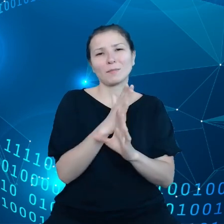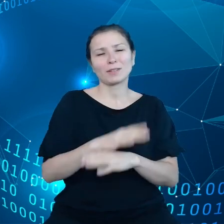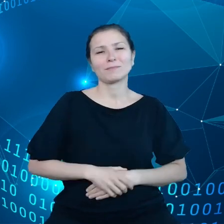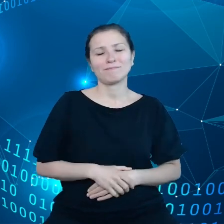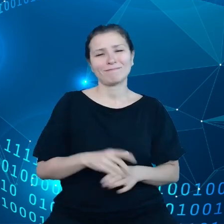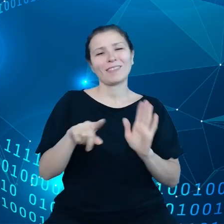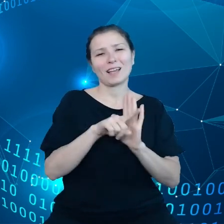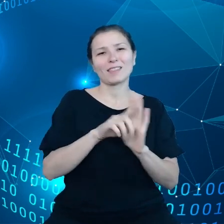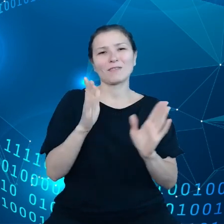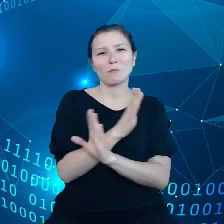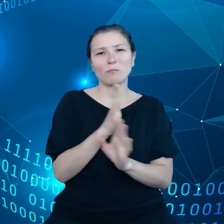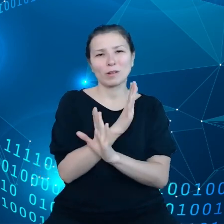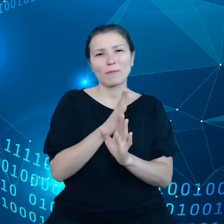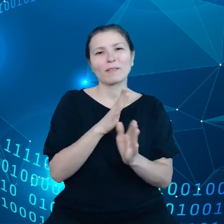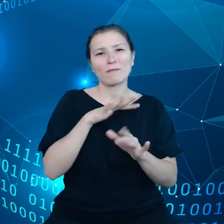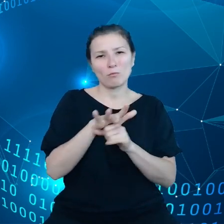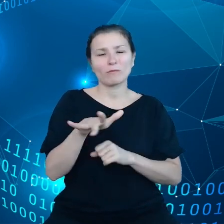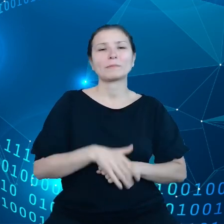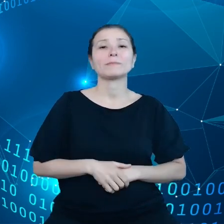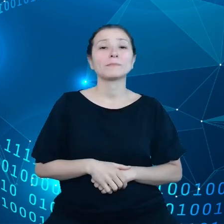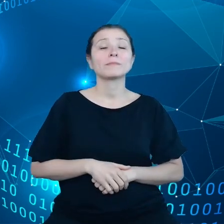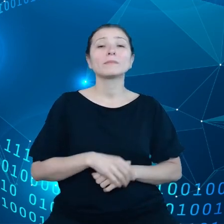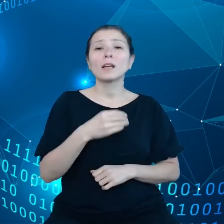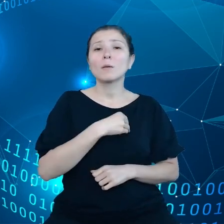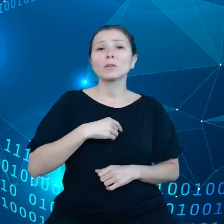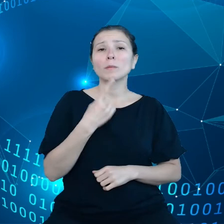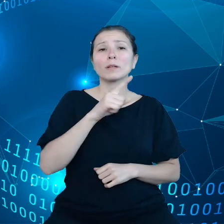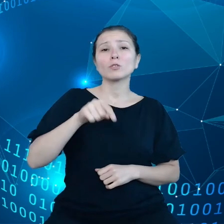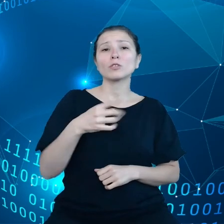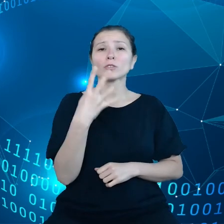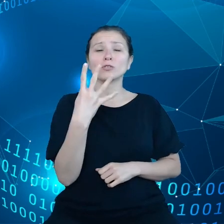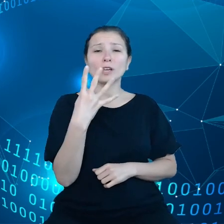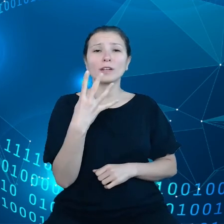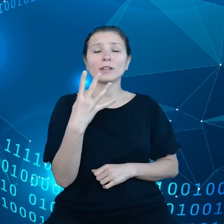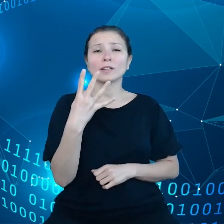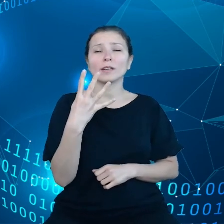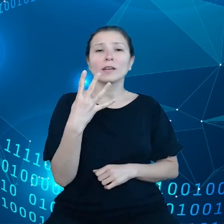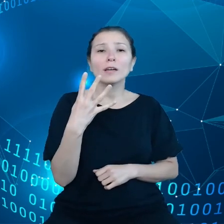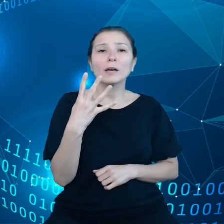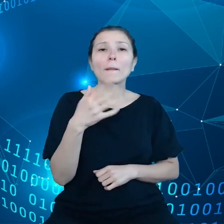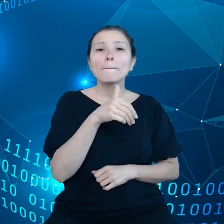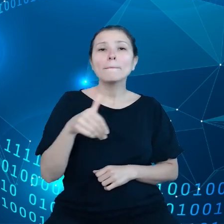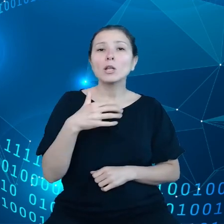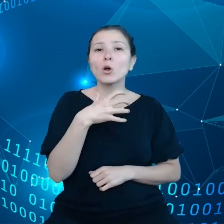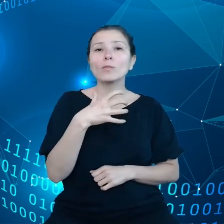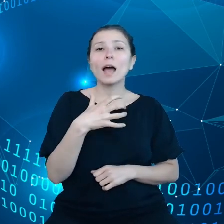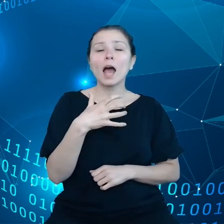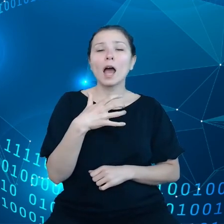Polska ma 1,4 miliona gospodarstw, jedna z najwyższych liczb w Unii Europejskiej.